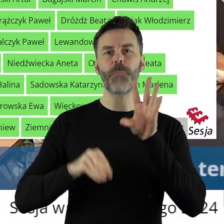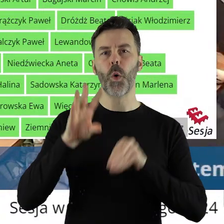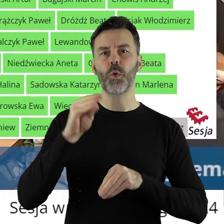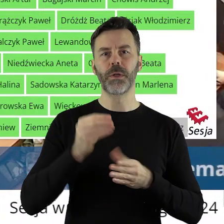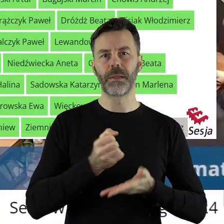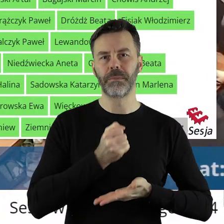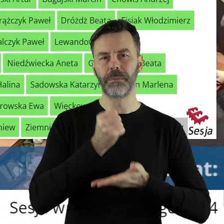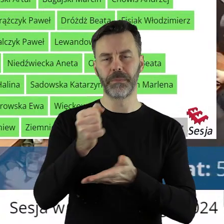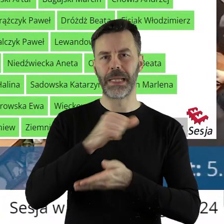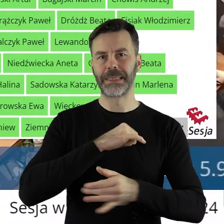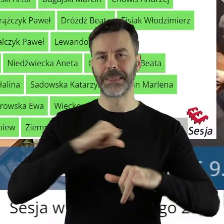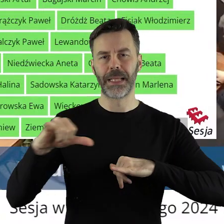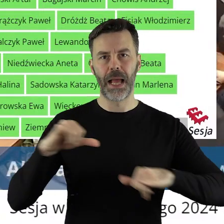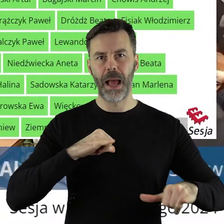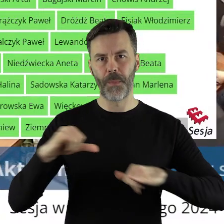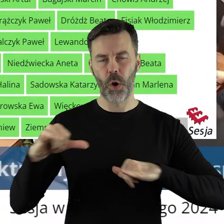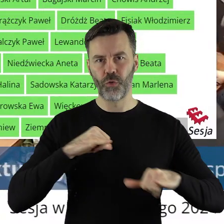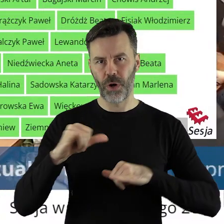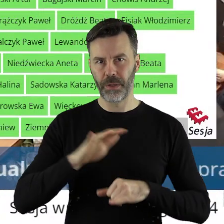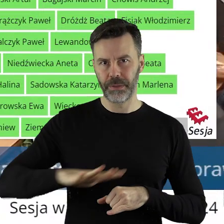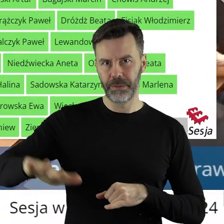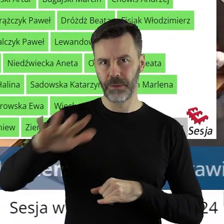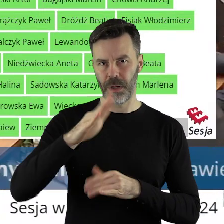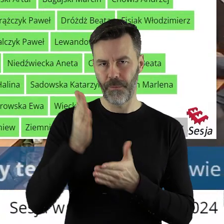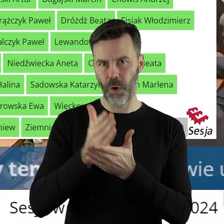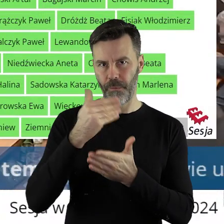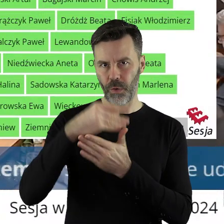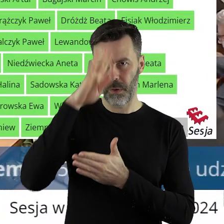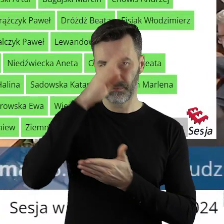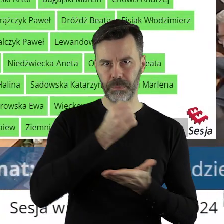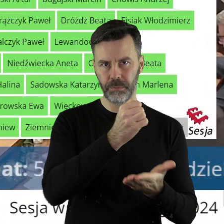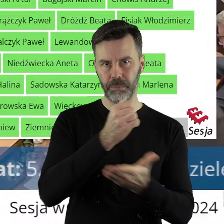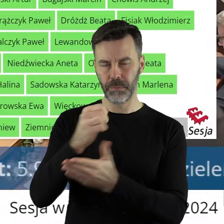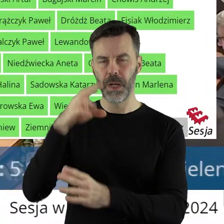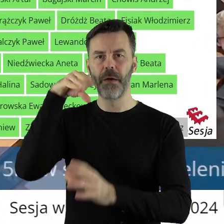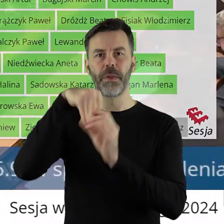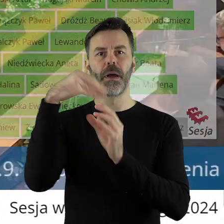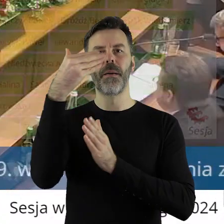jednostkom samorządu terytorialnego województwa łódzkiego w ramach programu Infrastruktura